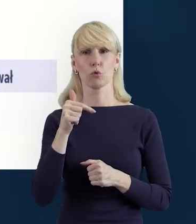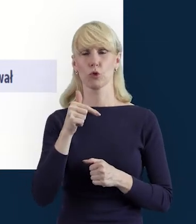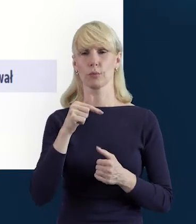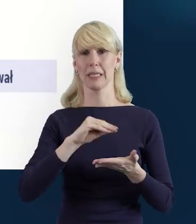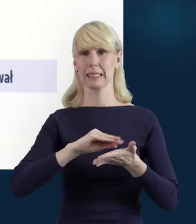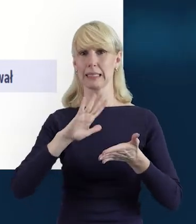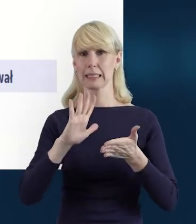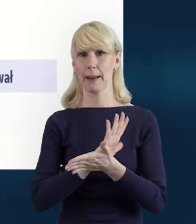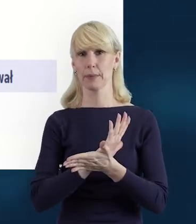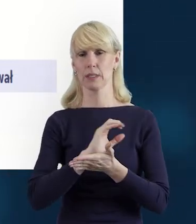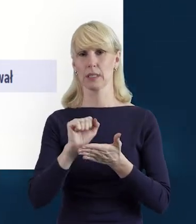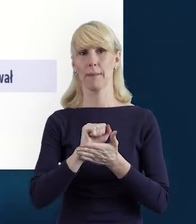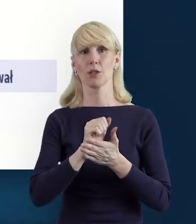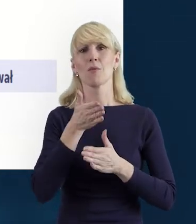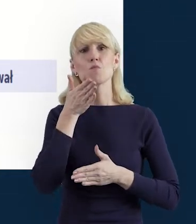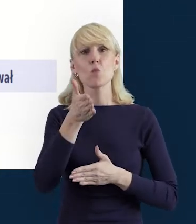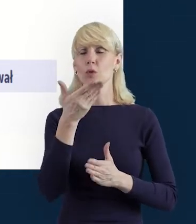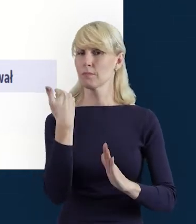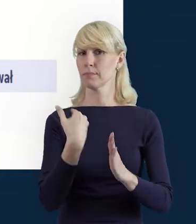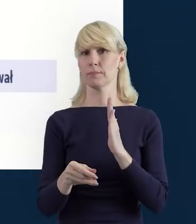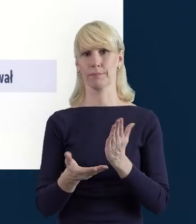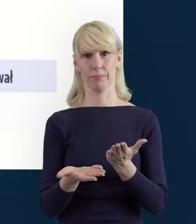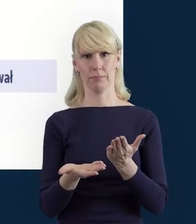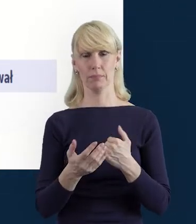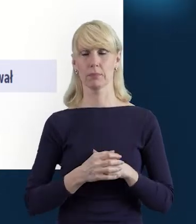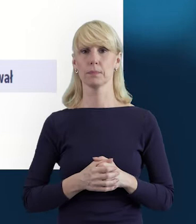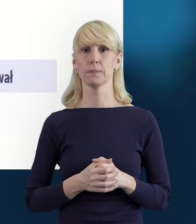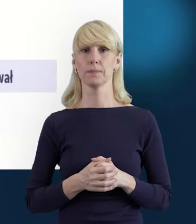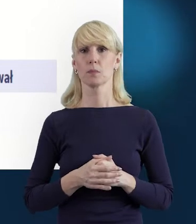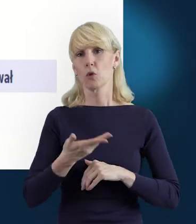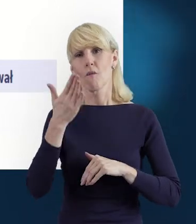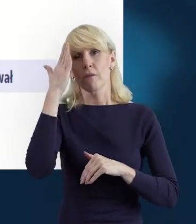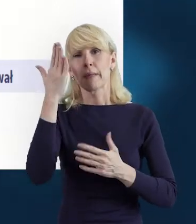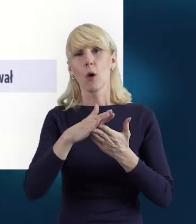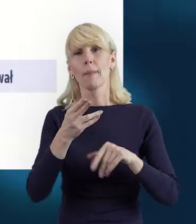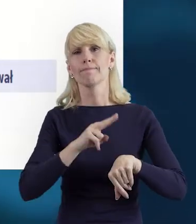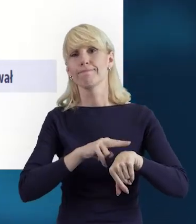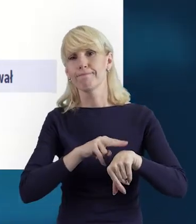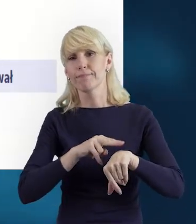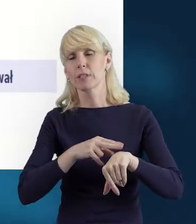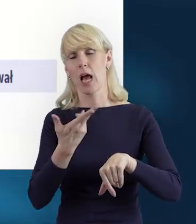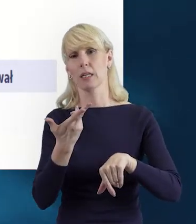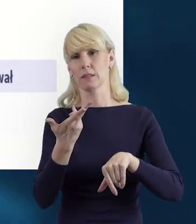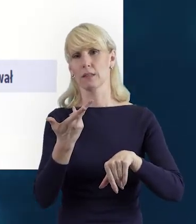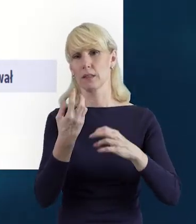Tak, żeby Państwo po prostu nie tracili zbędnie czasu na wprowadzanie kolejny raz danych,